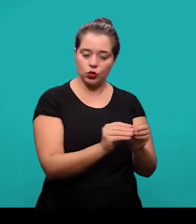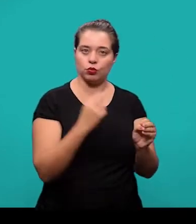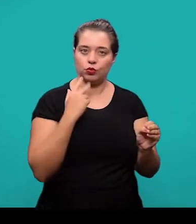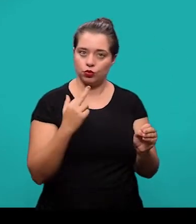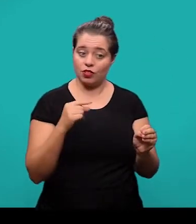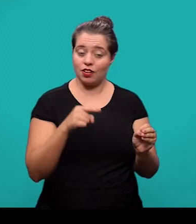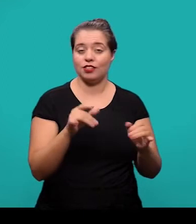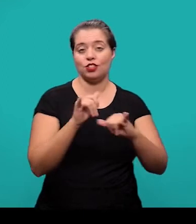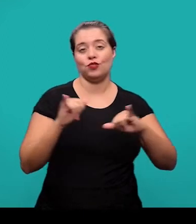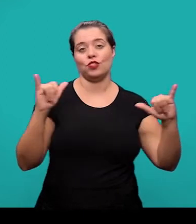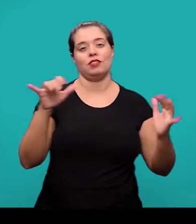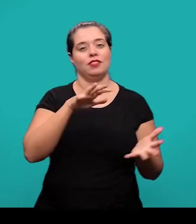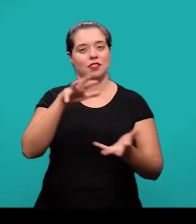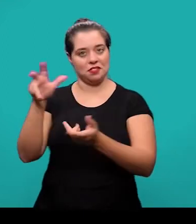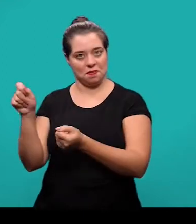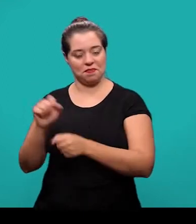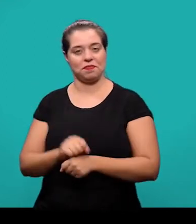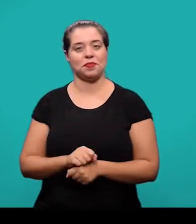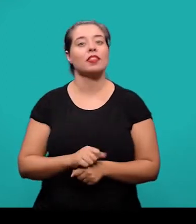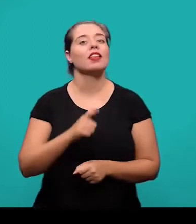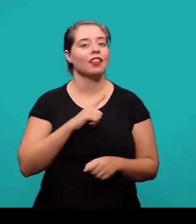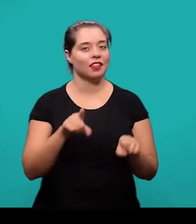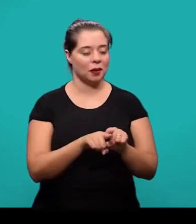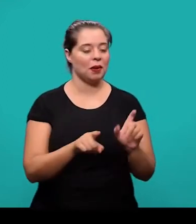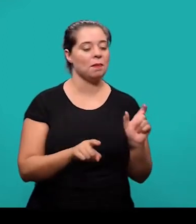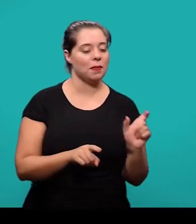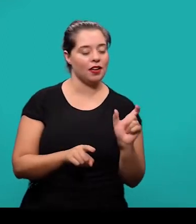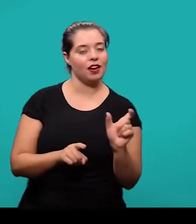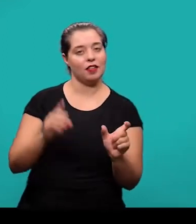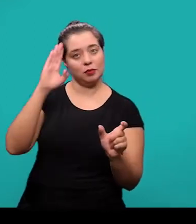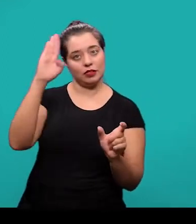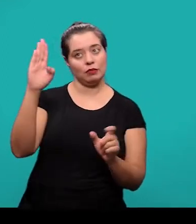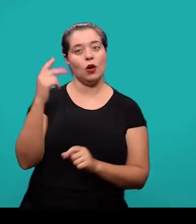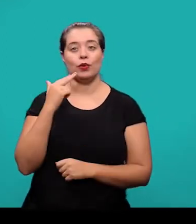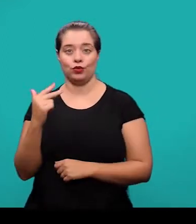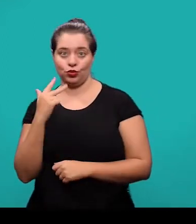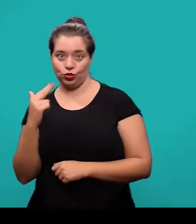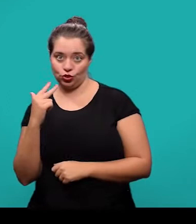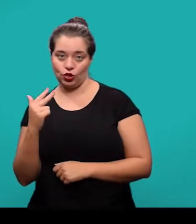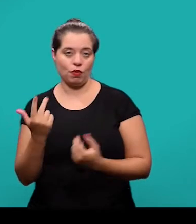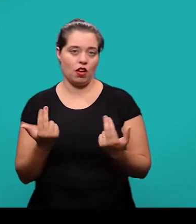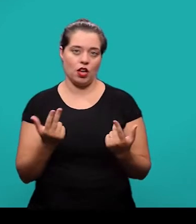As palavras-chave em outro idioma, elas também são elemento opcional e sucedem o resumo em outro idioma.